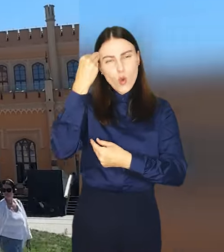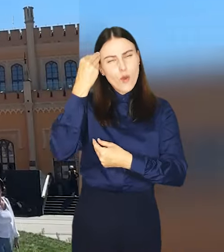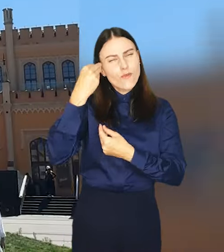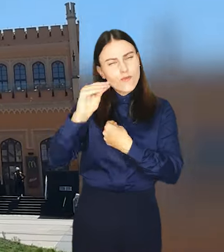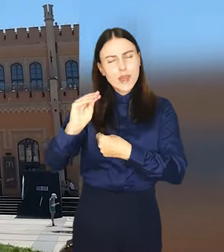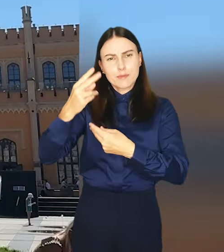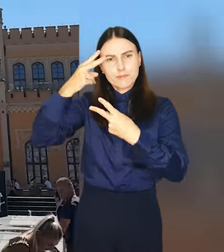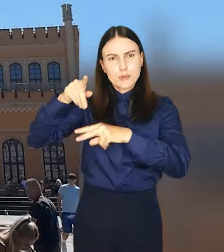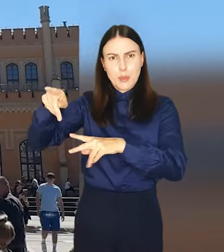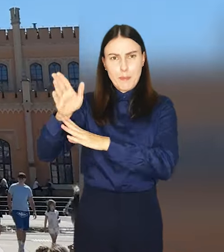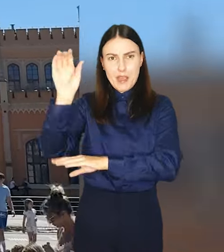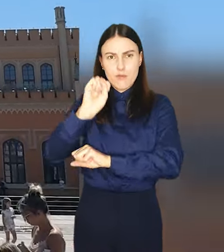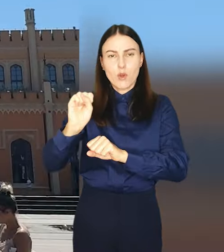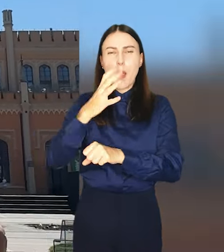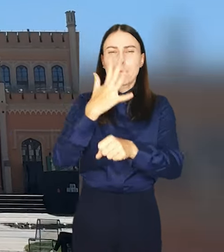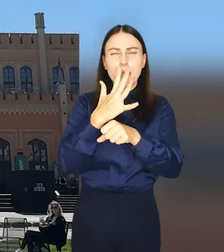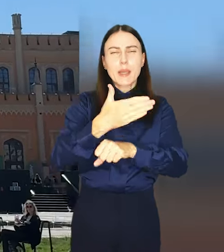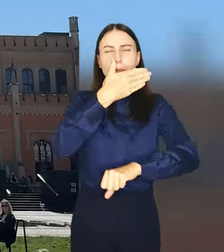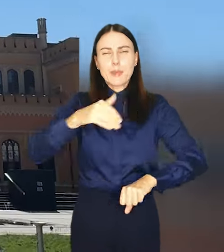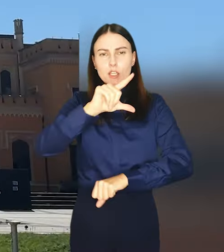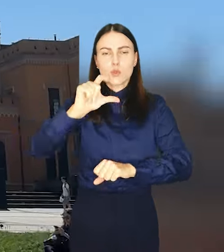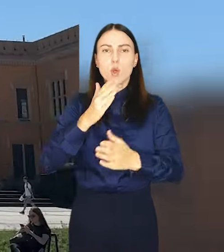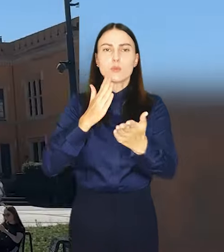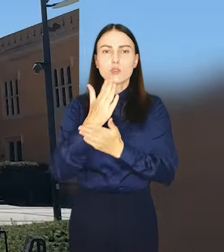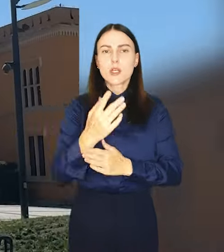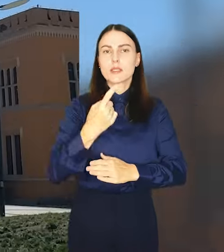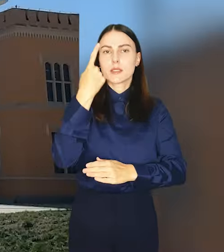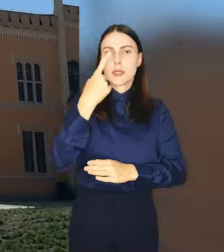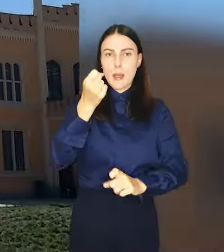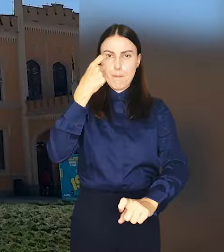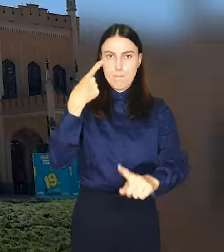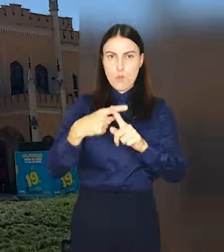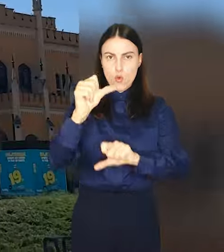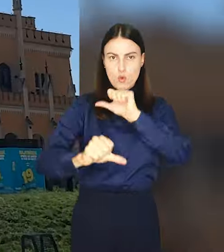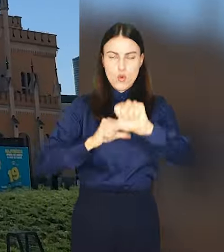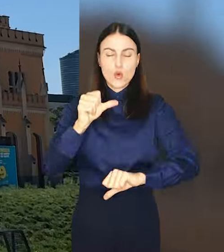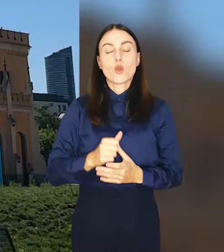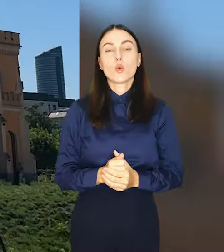Wrocław – około 50 milionów złotych przez najbliższe półtora roku.